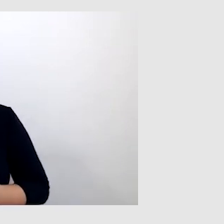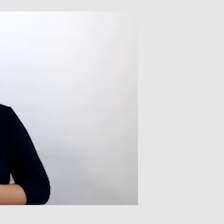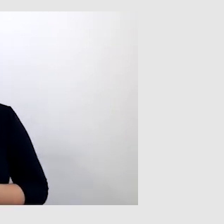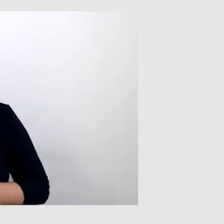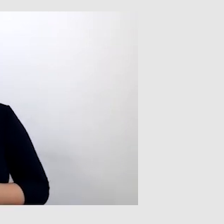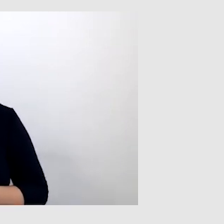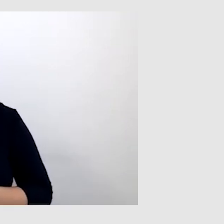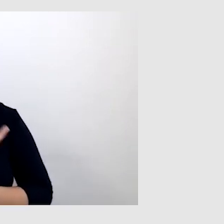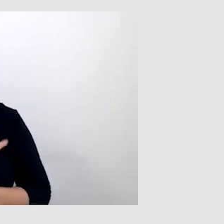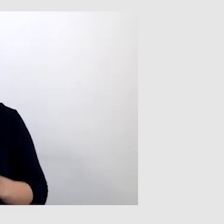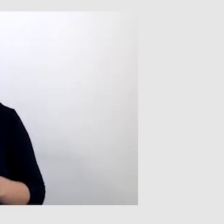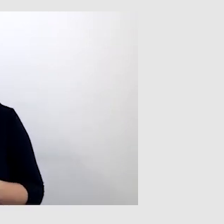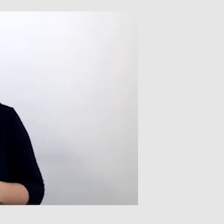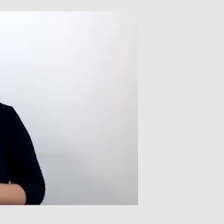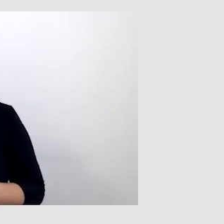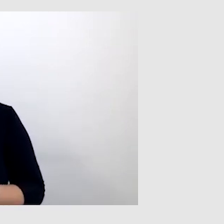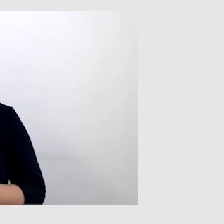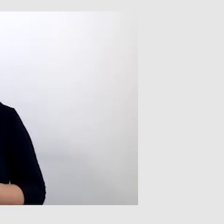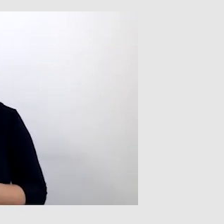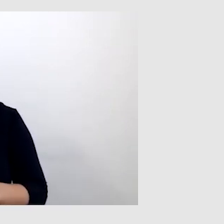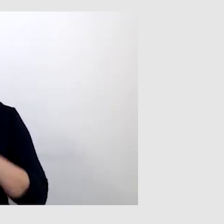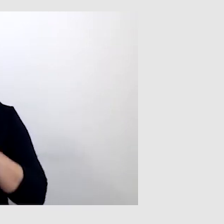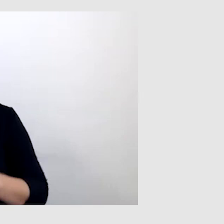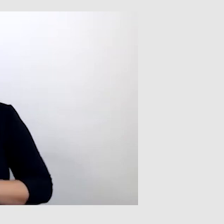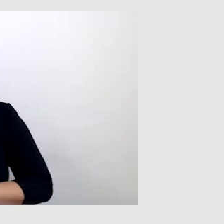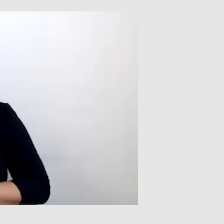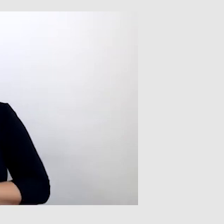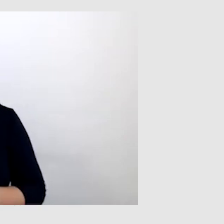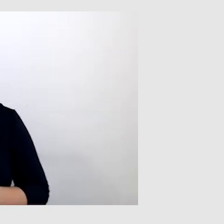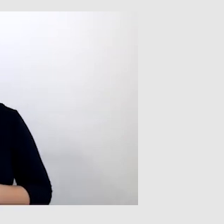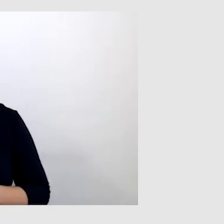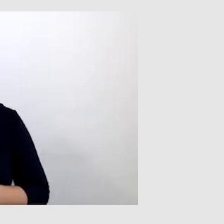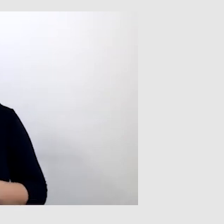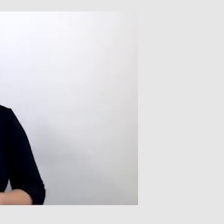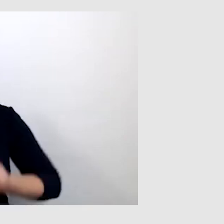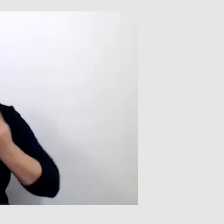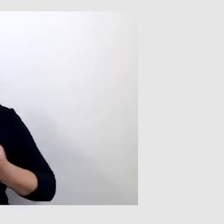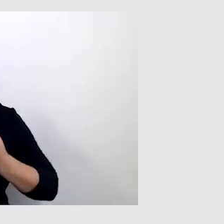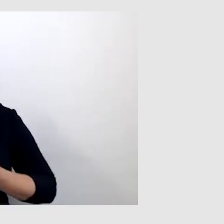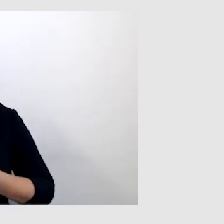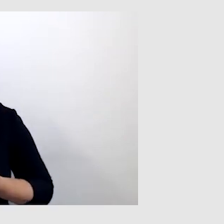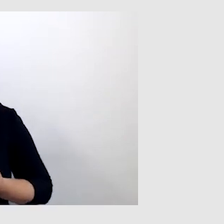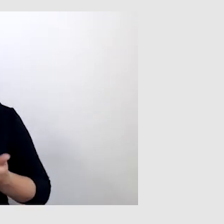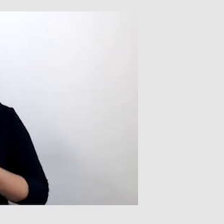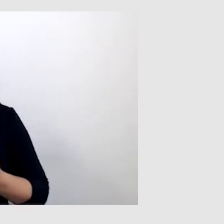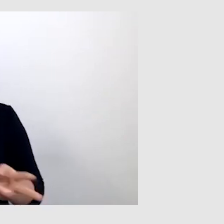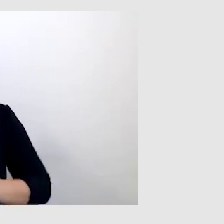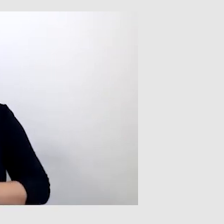bo osoba niesłysząca nie jest w stanie rozmawiać przez telefon. W tej sytuacji ratował tylko tłumacz języka migowego,